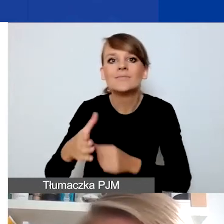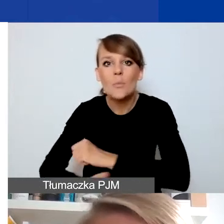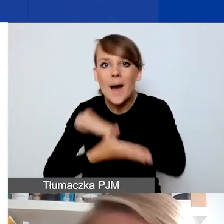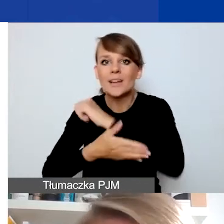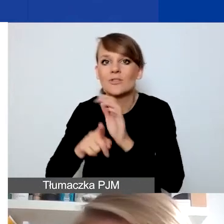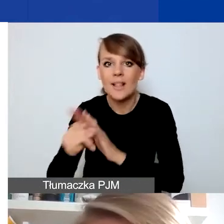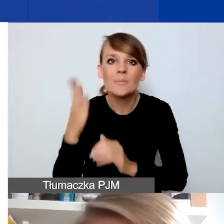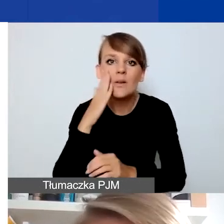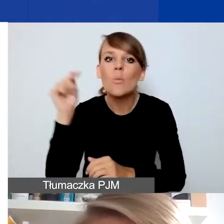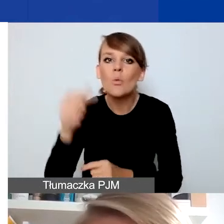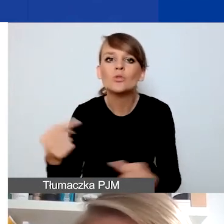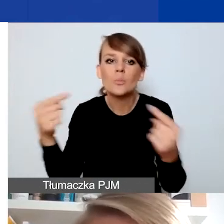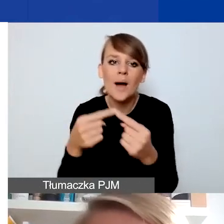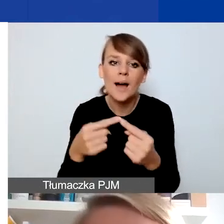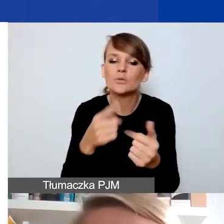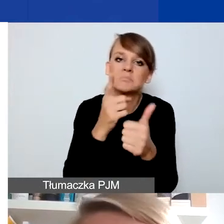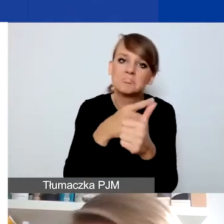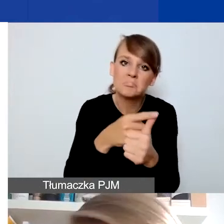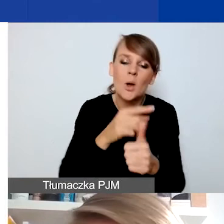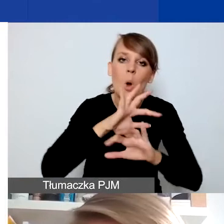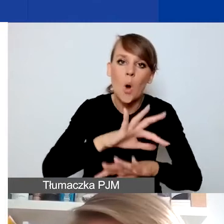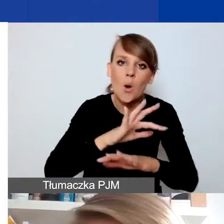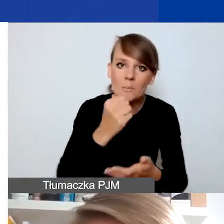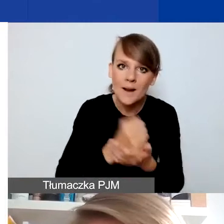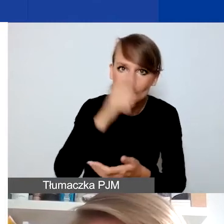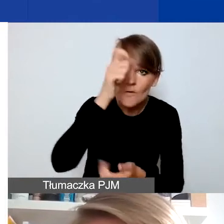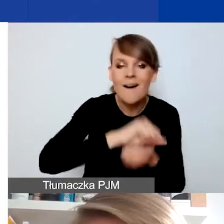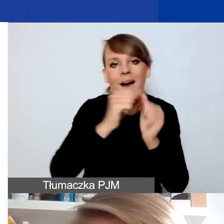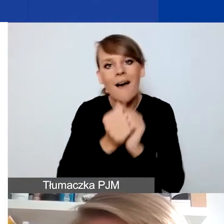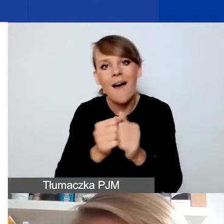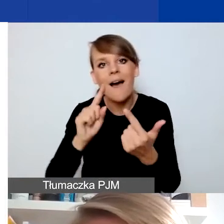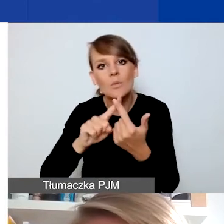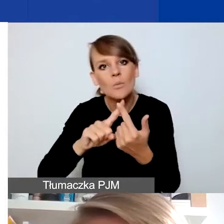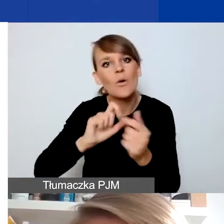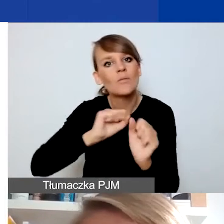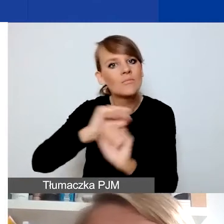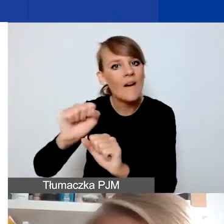albo do sfery ochrony praw człowieka, albo przeciwdziałania wykluczeniu i wspierania różnorodności,